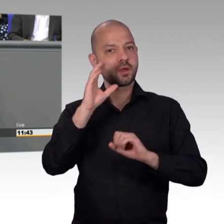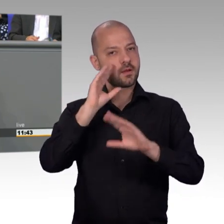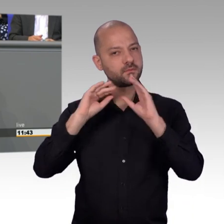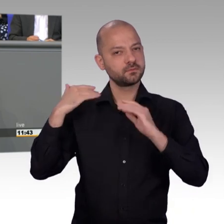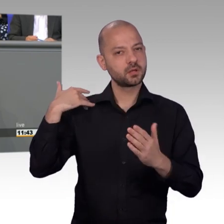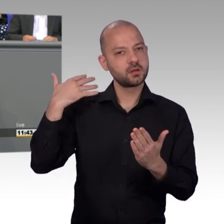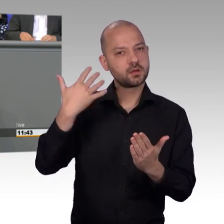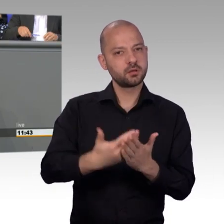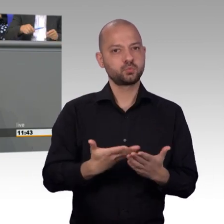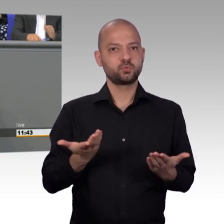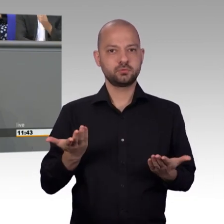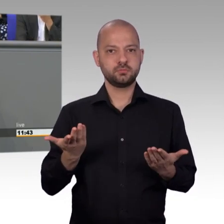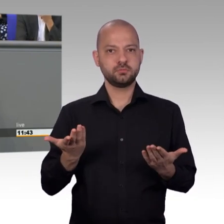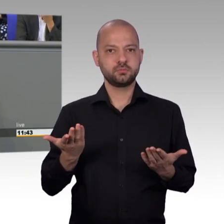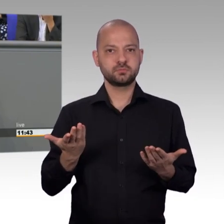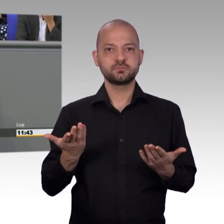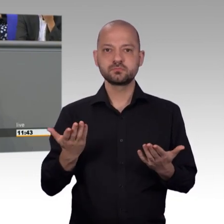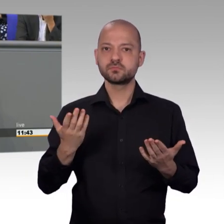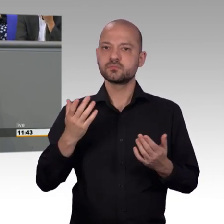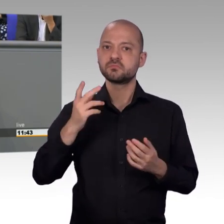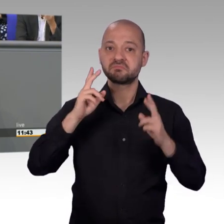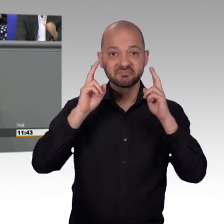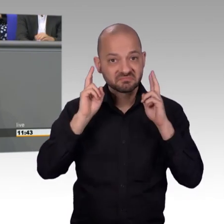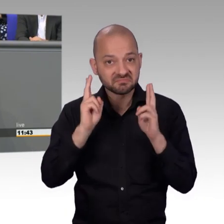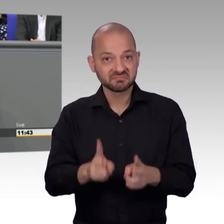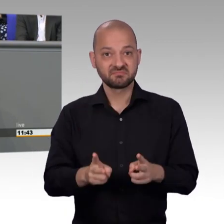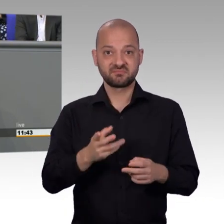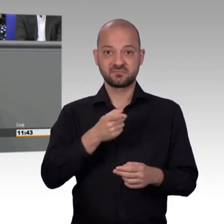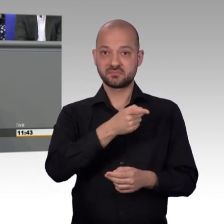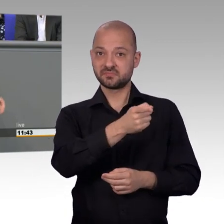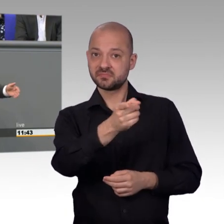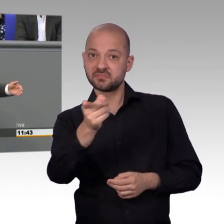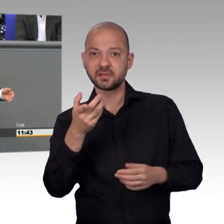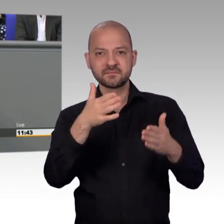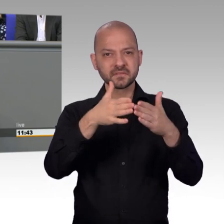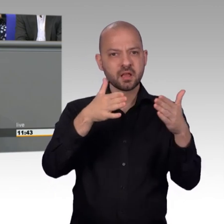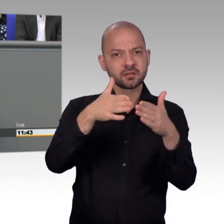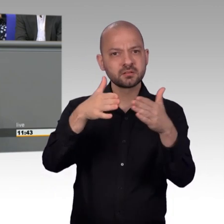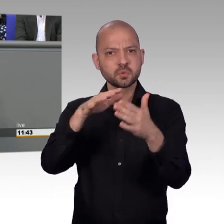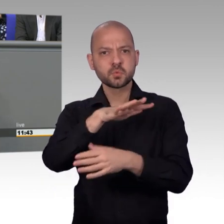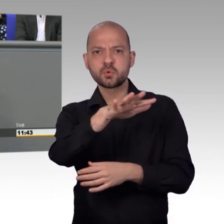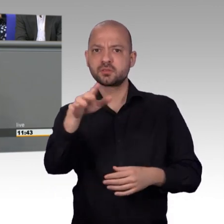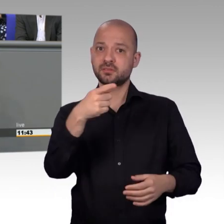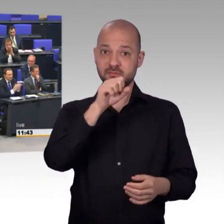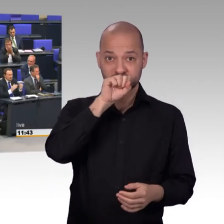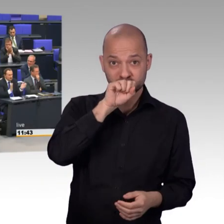sehr gut zu Gesicht stehen und würde eine gewisse Wertschätzung zumindest an uns zurückgeben. Bitte denken Sie hierüber nach. Herzlichen Dank. [Beifall]